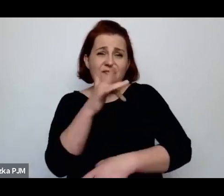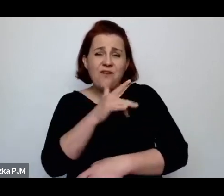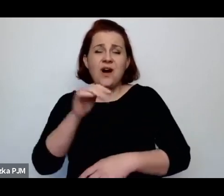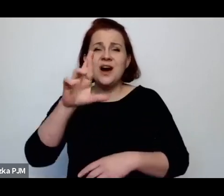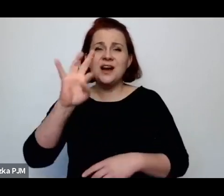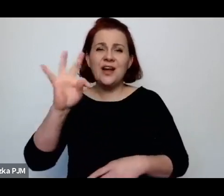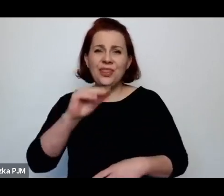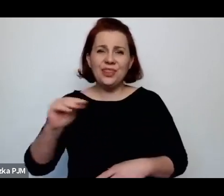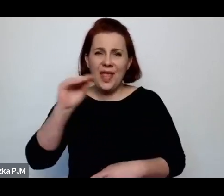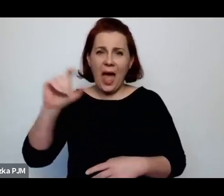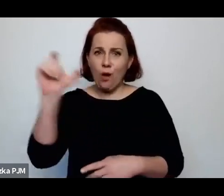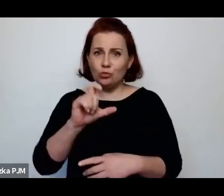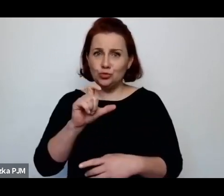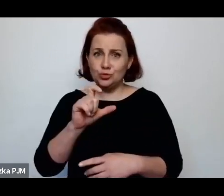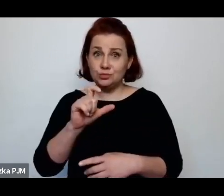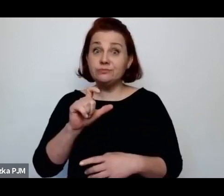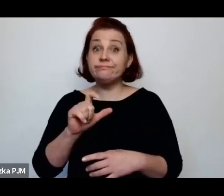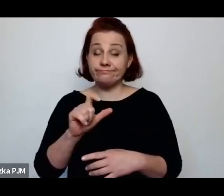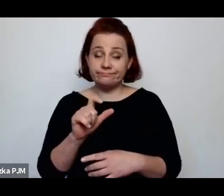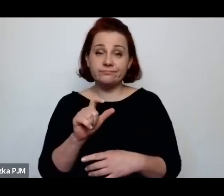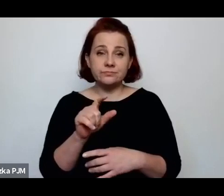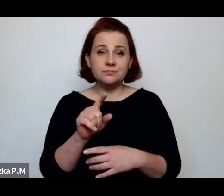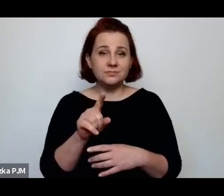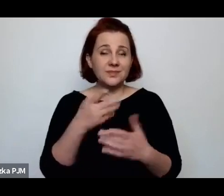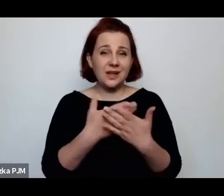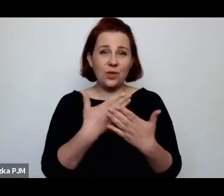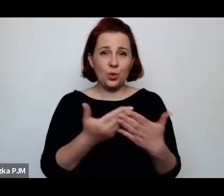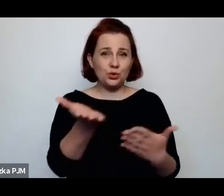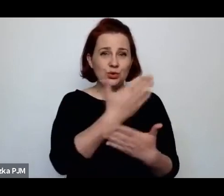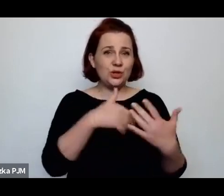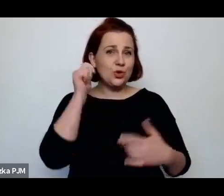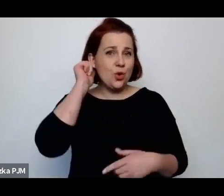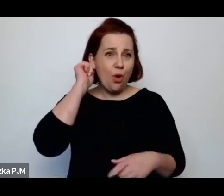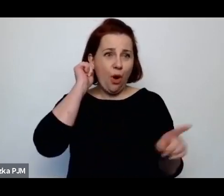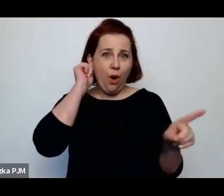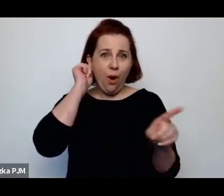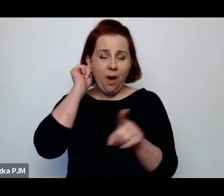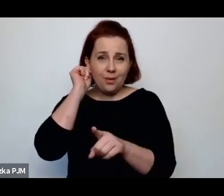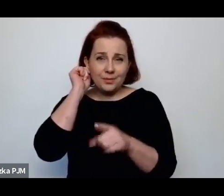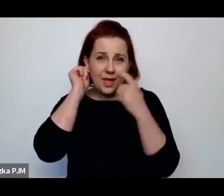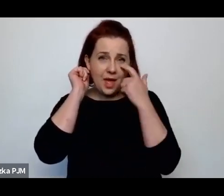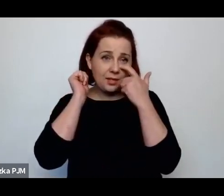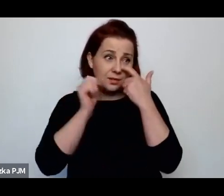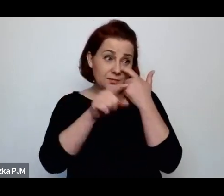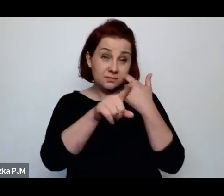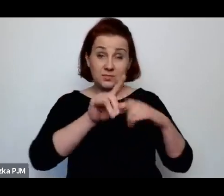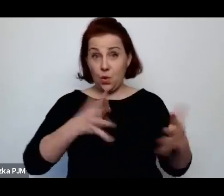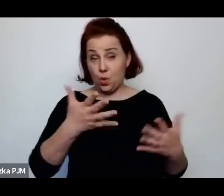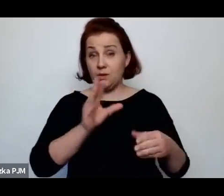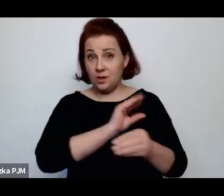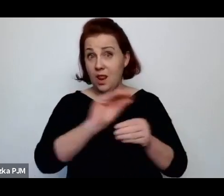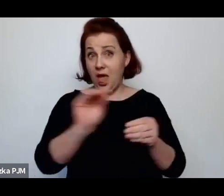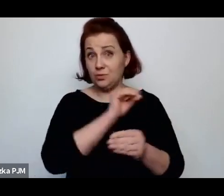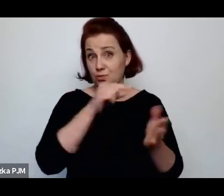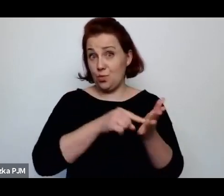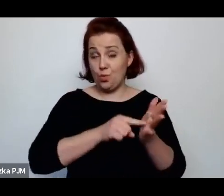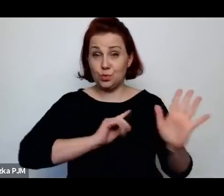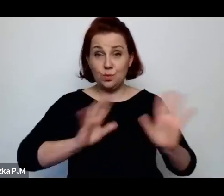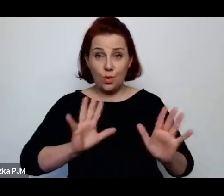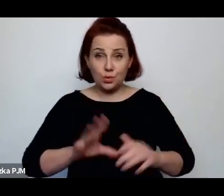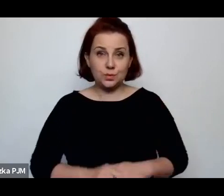więc część tych kobiet była w taki sposób leczona, ale leczona